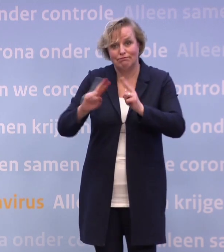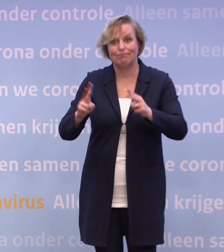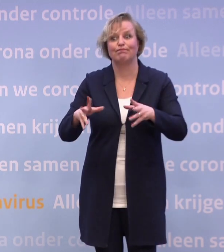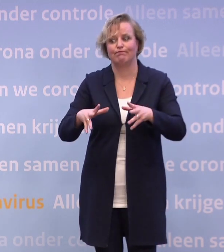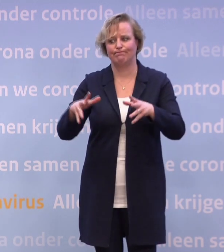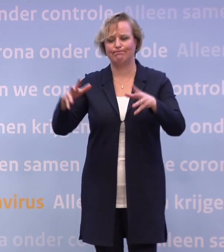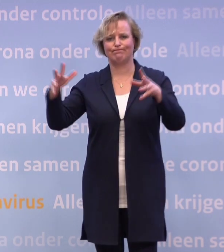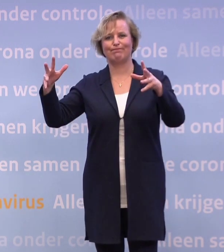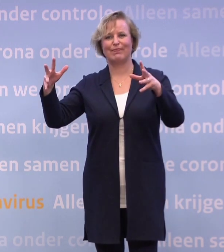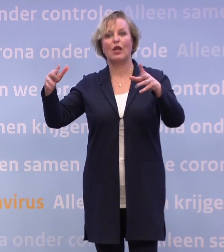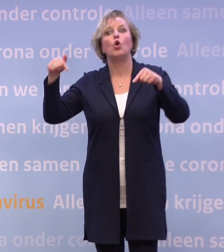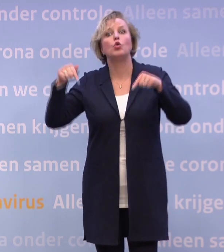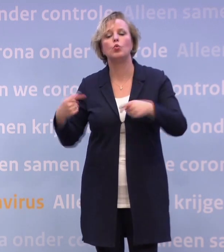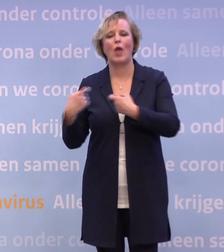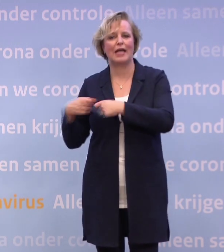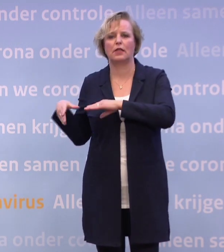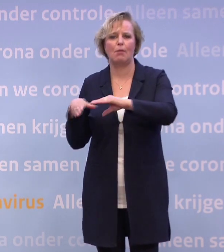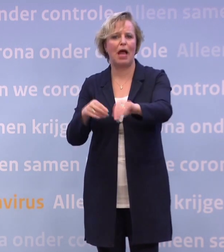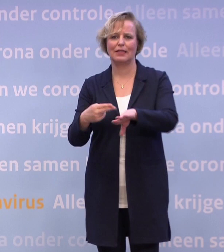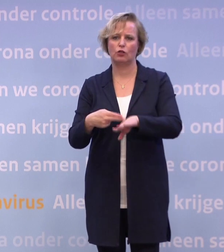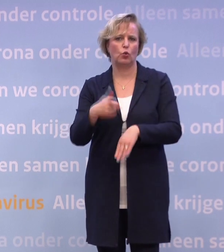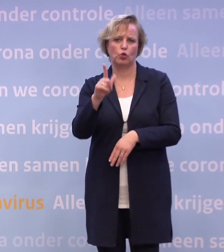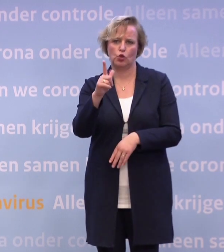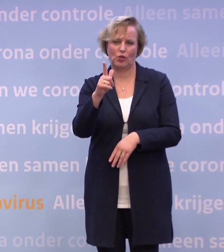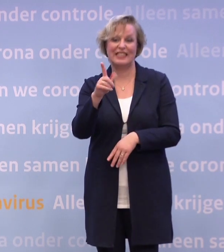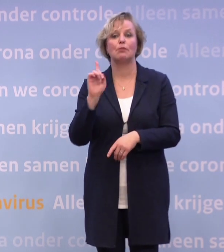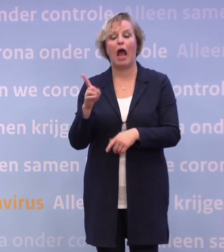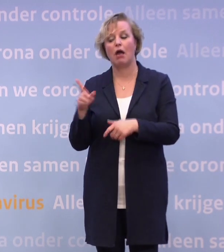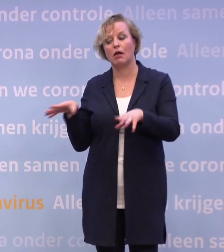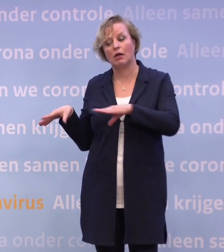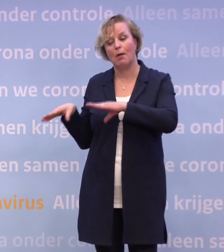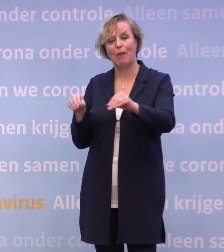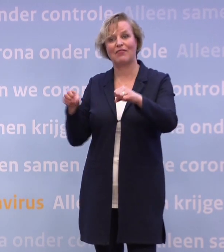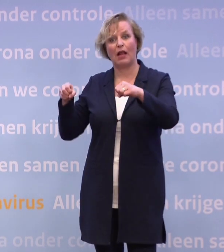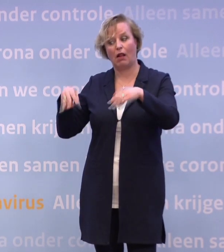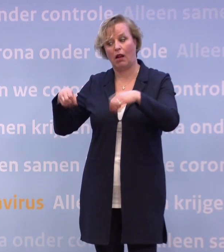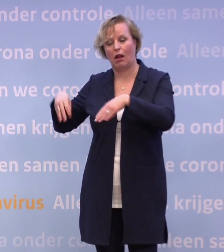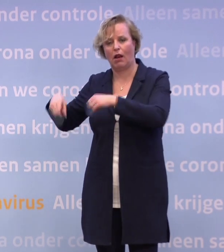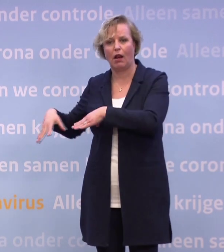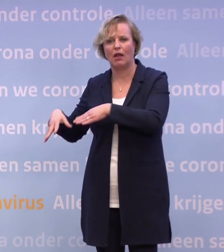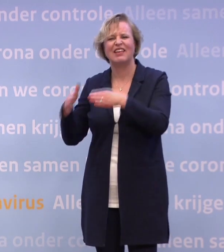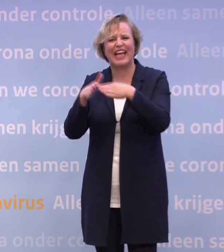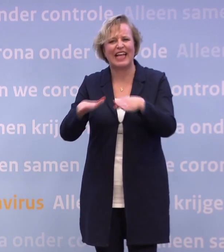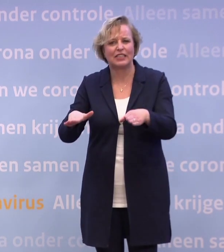Nog geen reden nu voor extra maatregelen. Wel reden om niet te versoepelen met de kerst. En ook, in het kader wat Hugo de Jonge ook net zei...